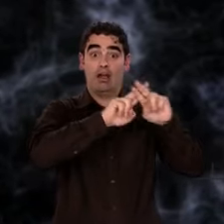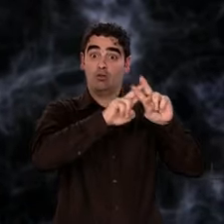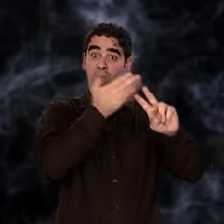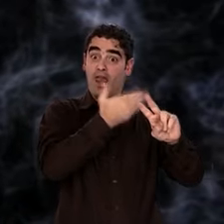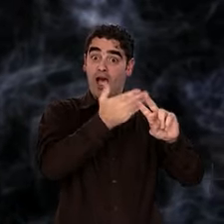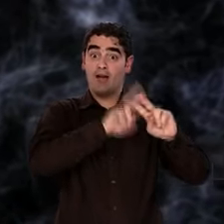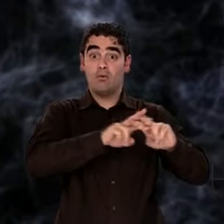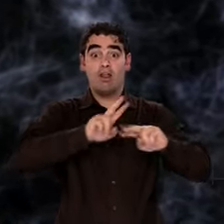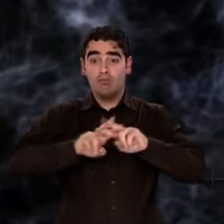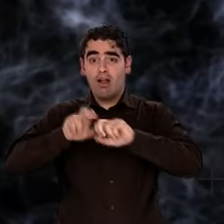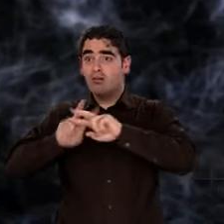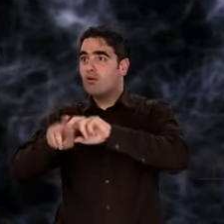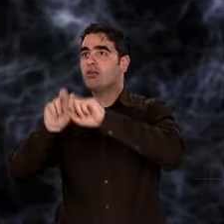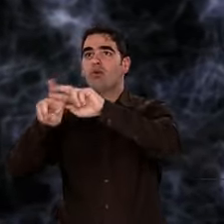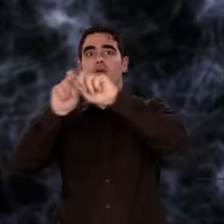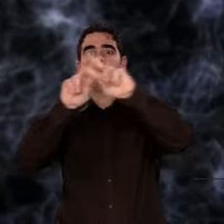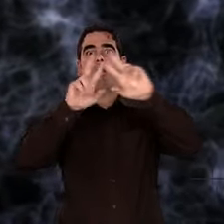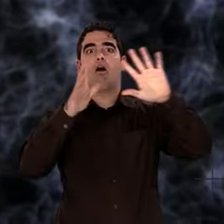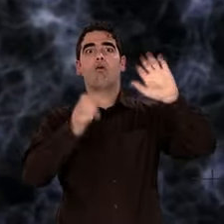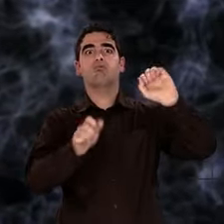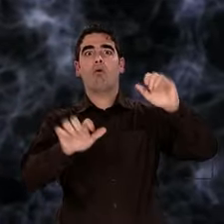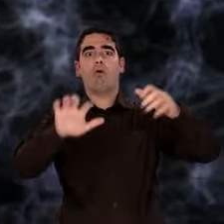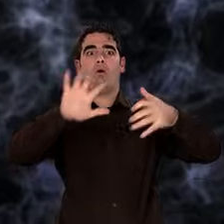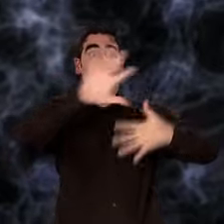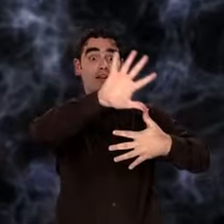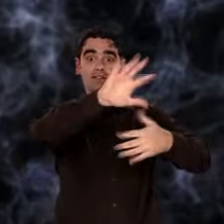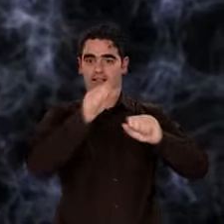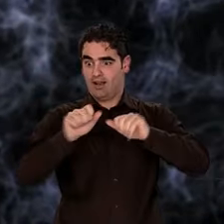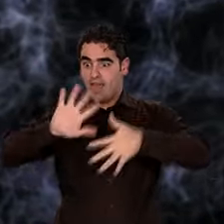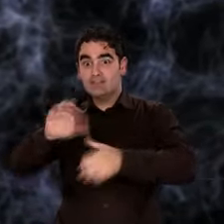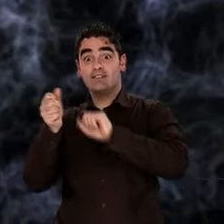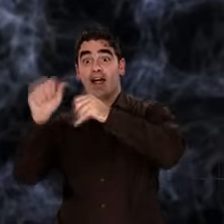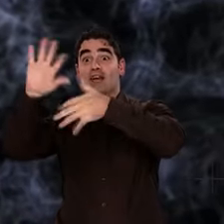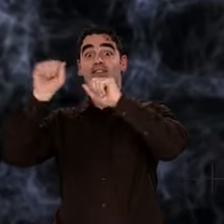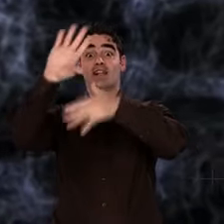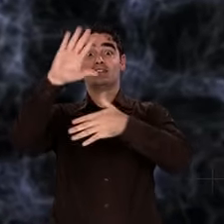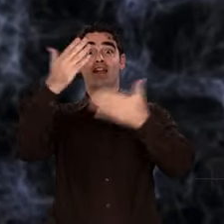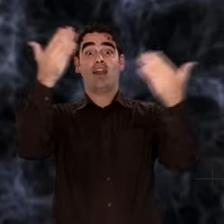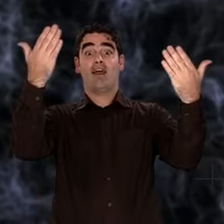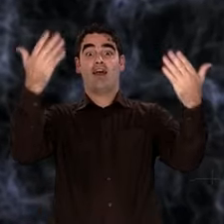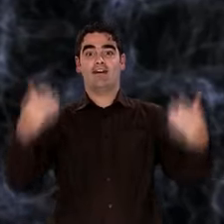Mais la soupe initiale avait des grumeaux. La gravitation, qui fait que toute matière s'attire,